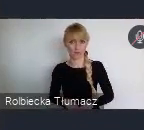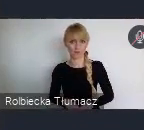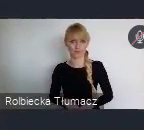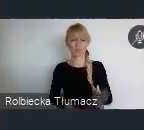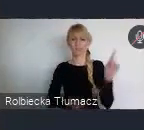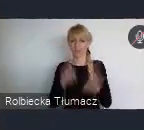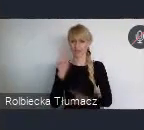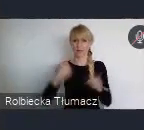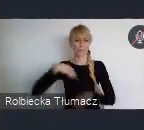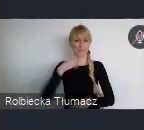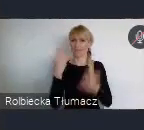na świadomość realizacji.